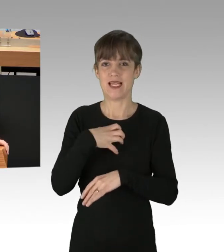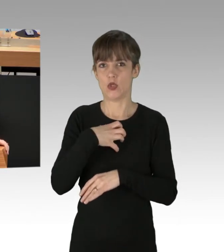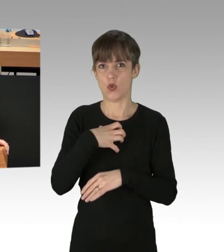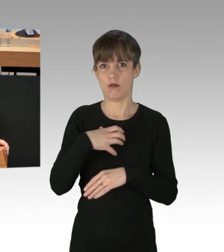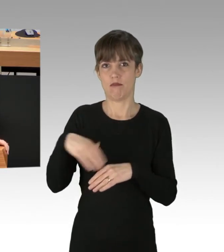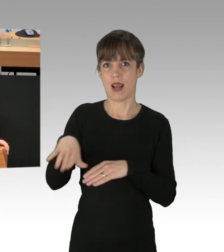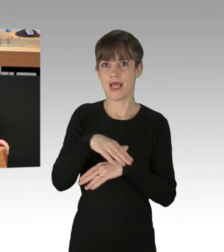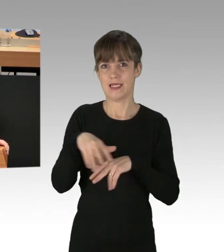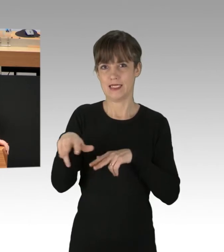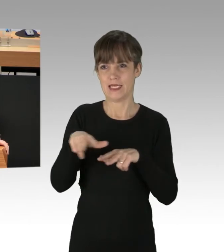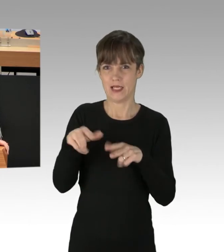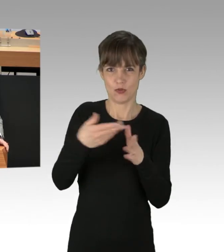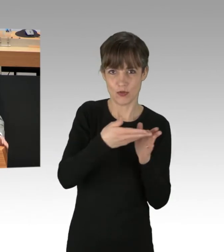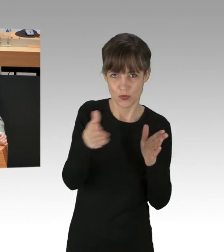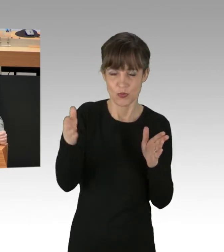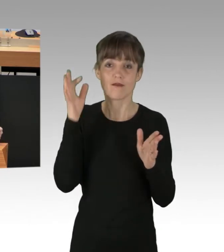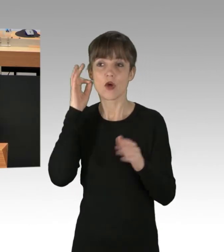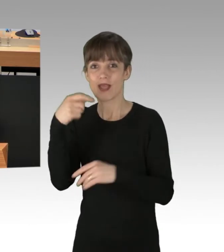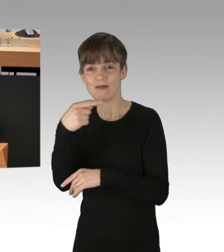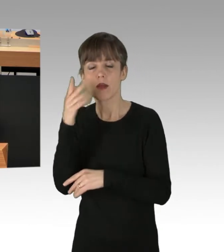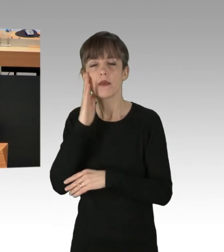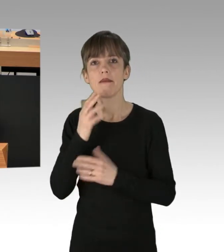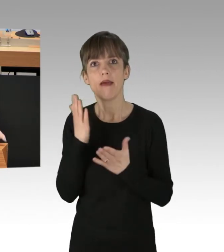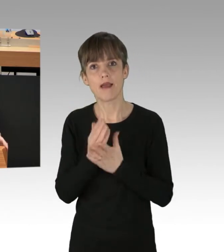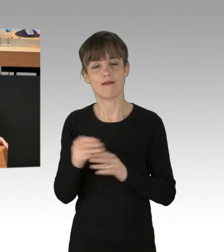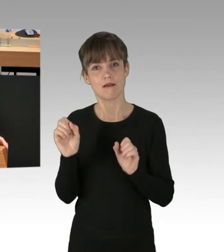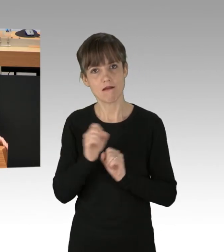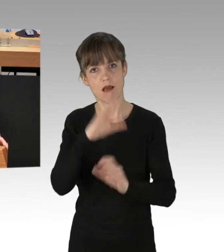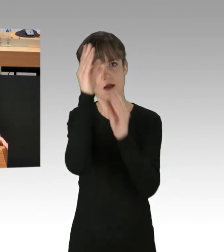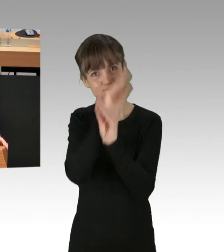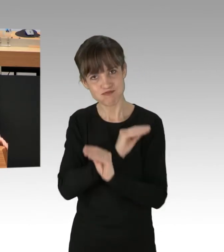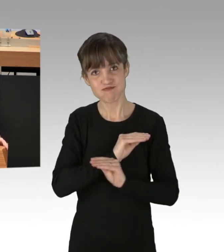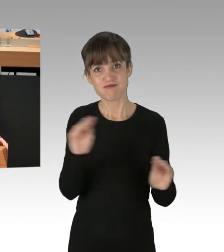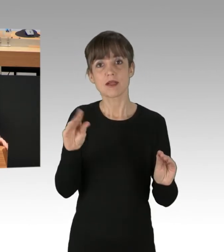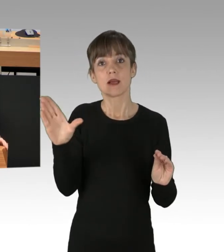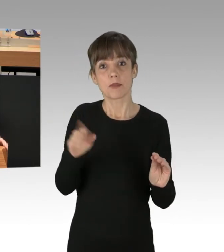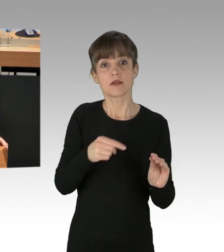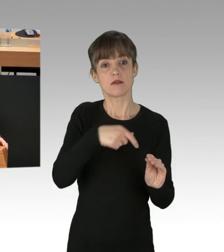Frau Giffey, formulieren Sie endlich klare Worte, damit verstanden wird, dass dieses Verhalten der Blockierer